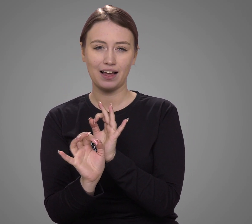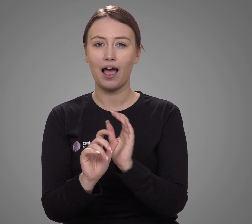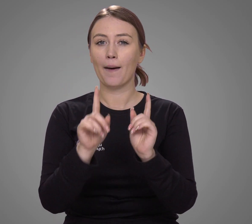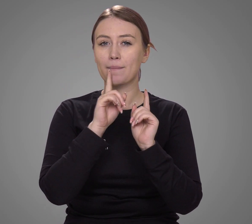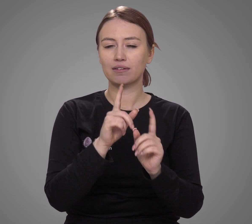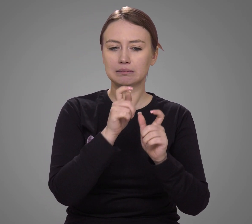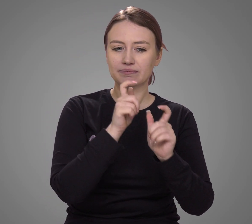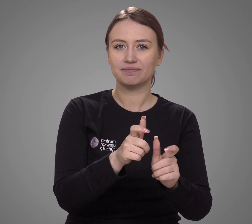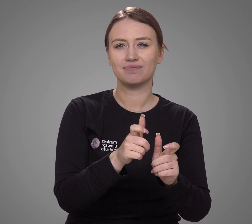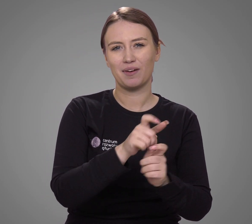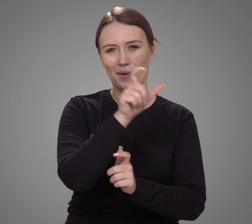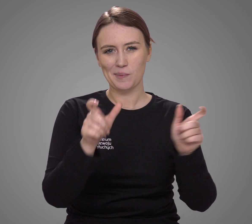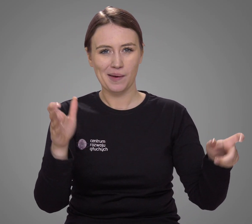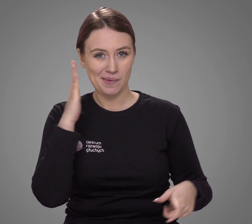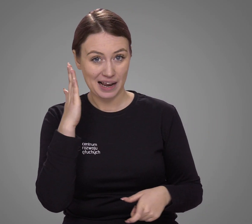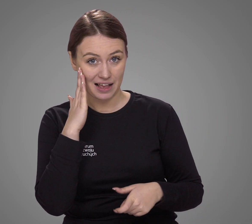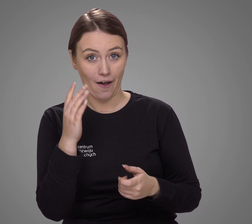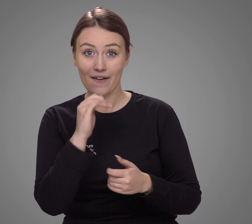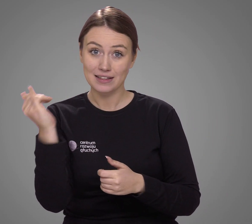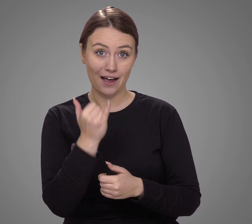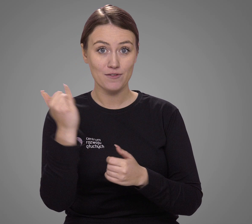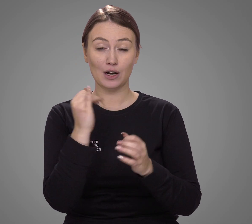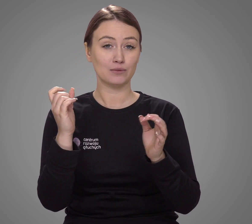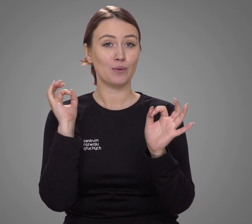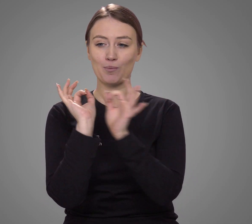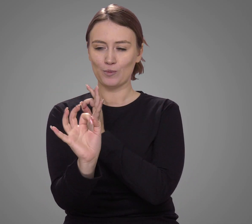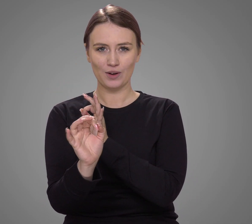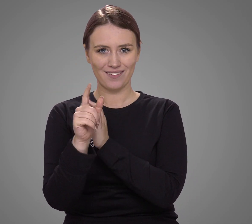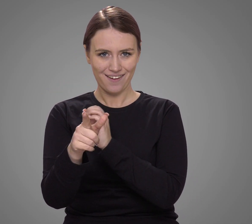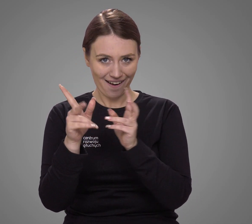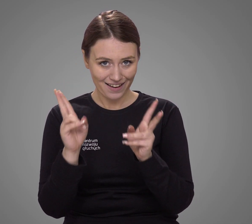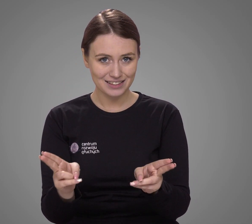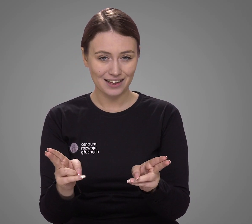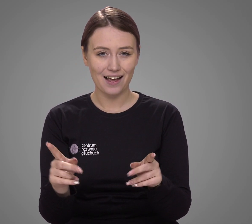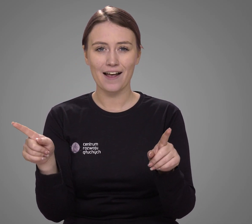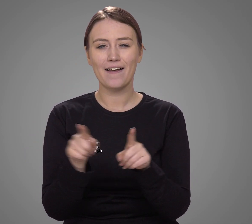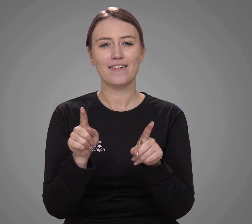deklaracje mieszkańców nie zawsze odzwierciedlają rzeczywistość,